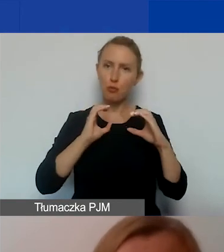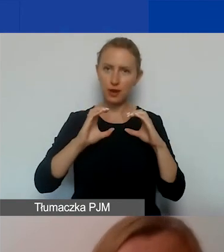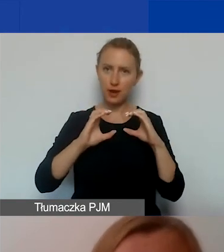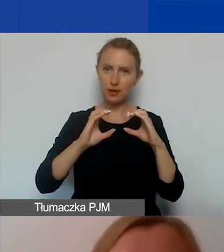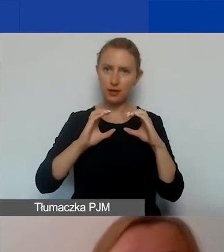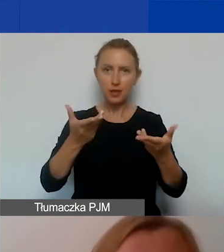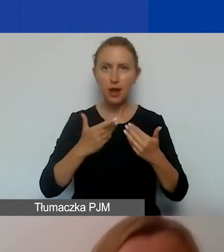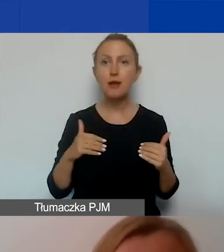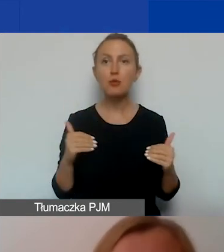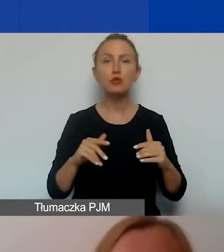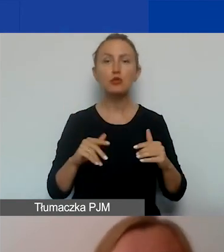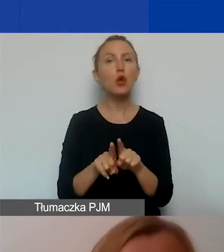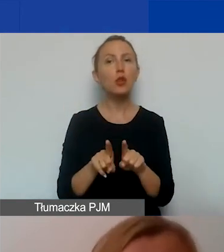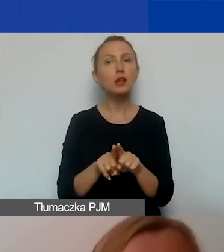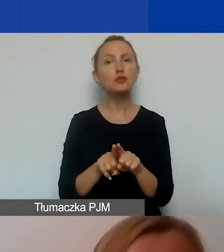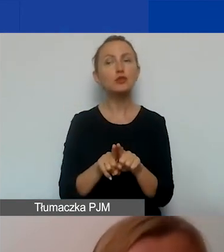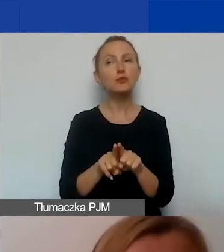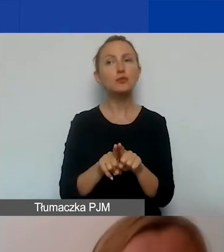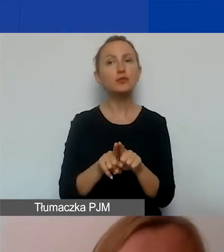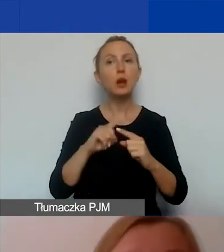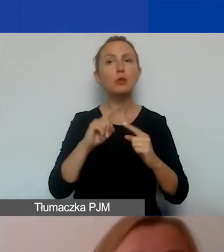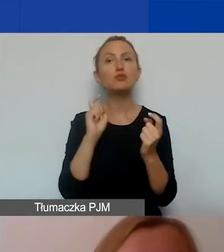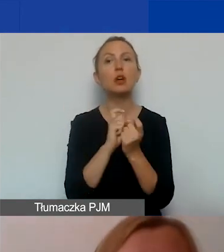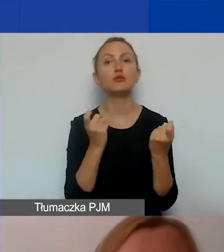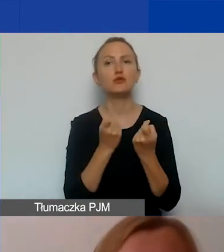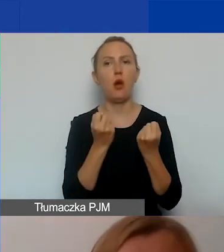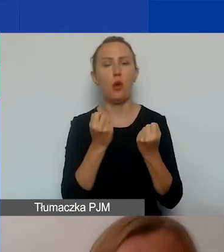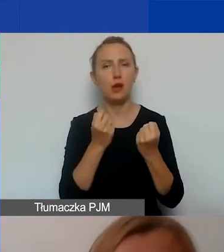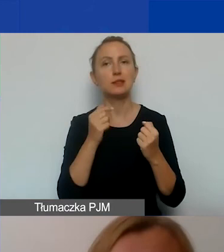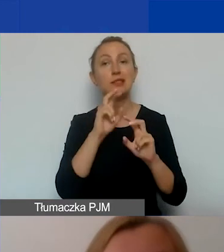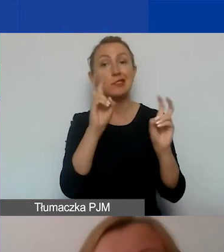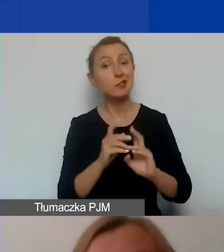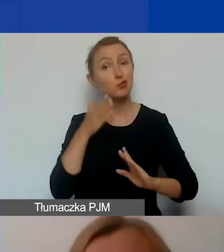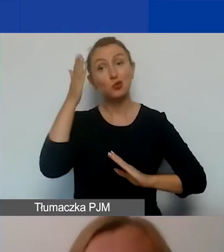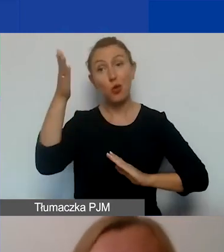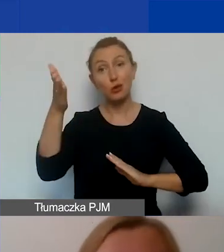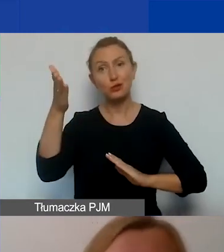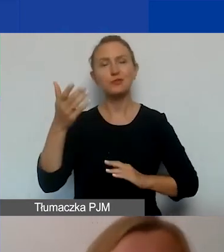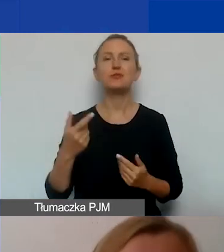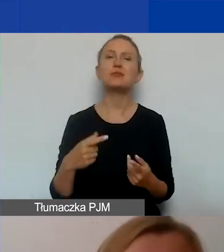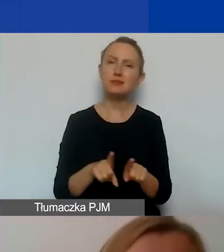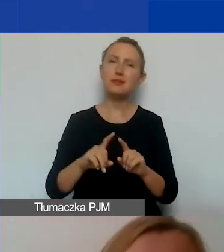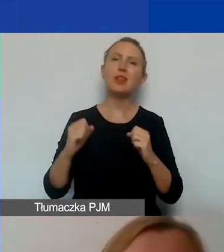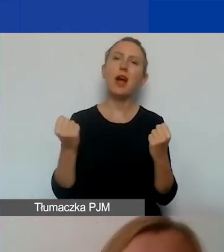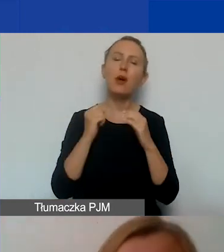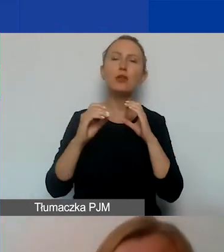również skutecznie zapobiegać tego rodzaju kryzysom w przyszłości. Działania komunikacyjne mogą być prowadzone